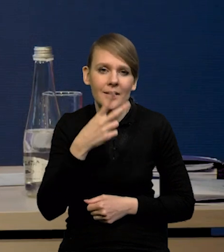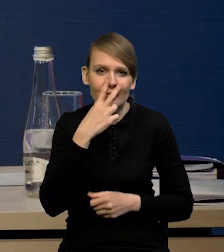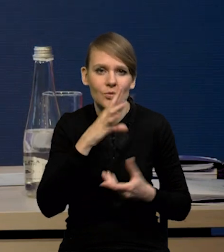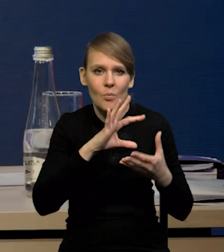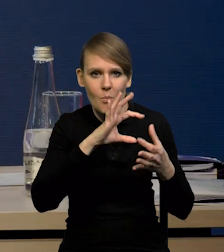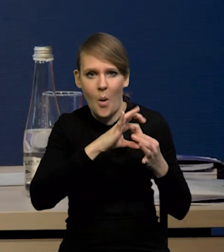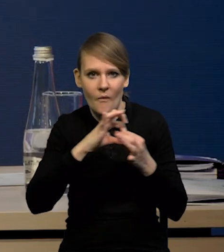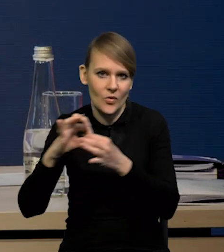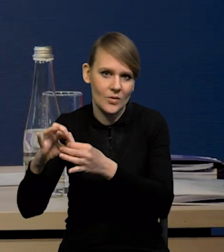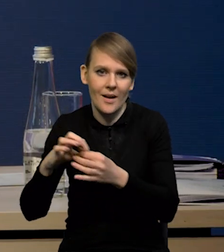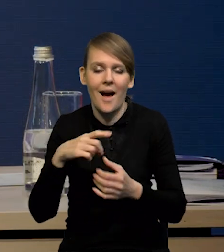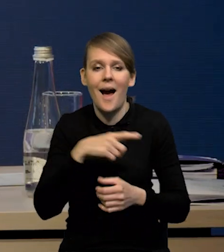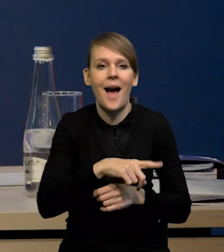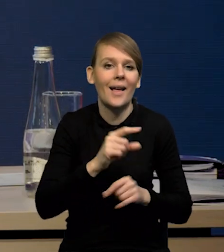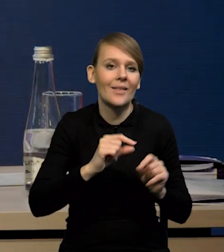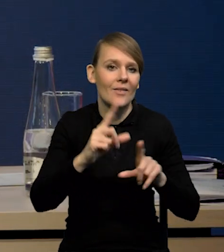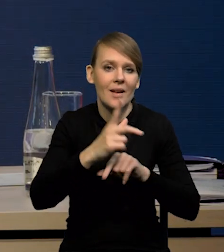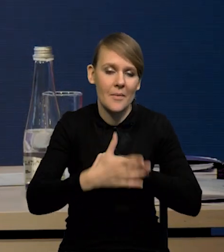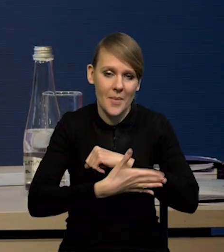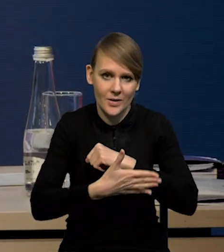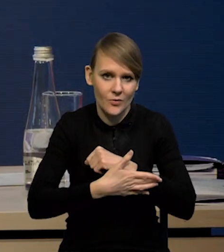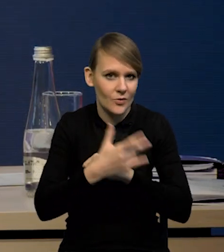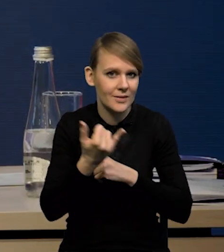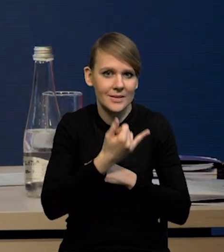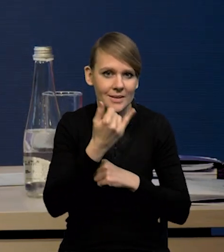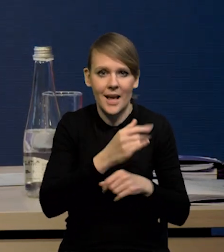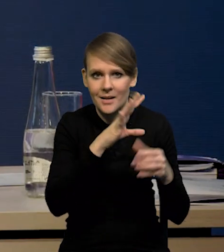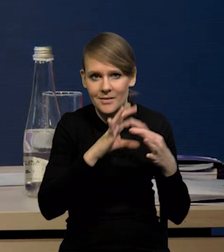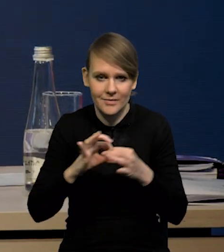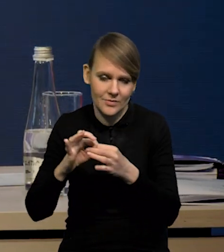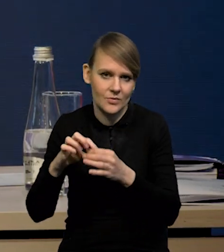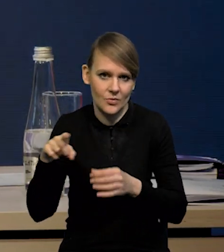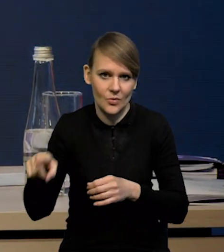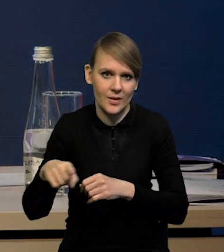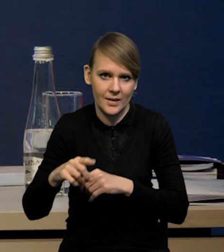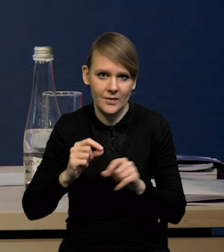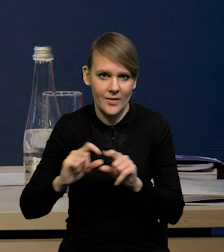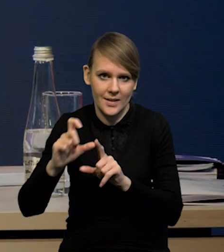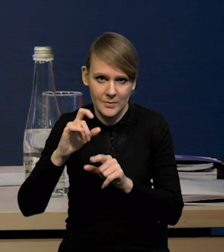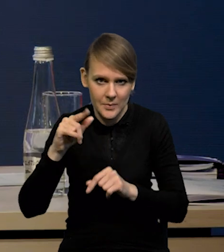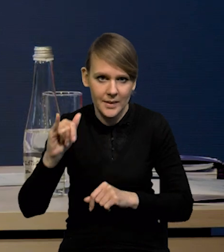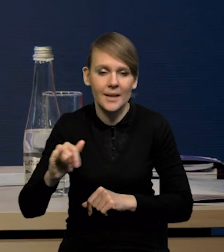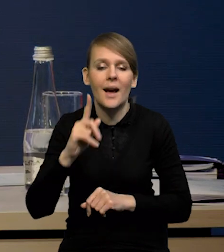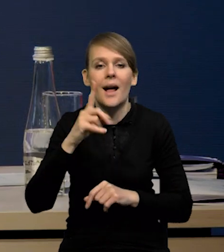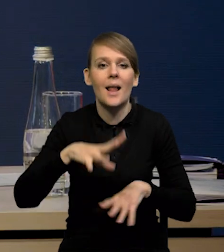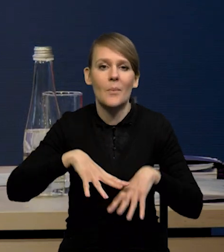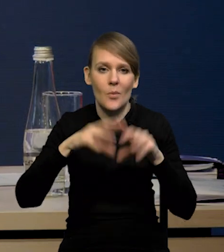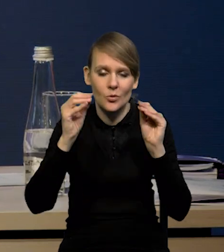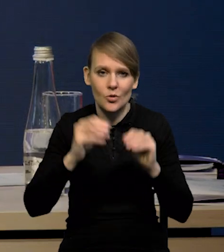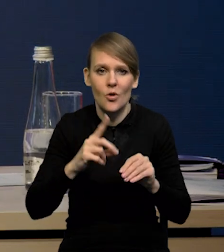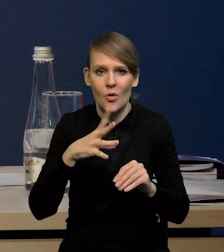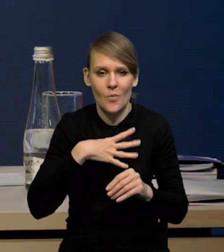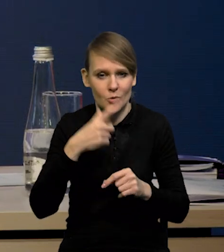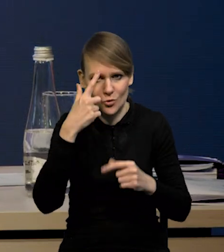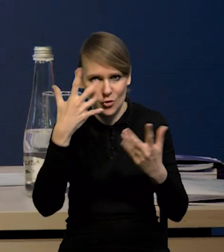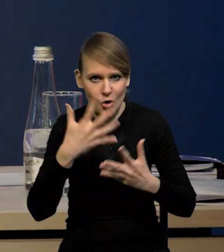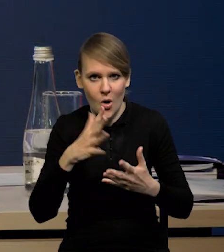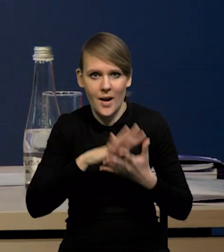Nie zawsze jest tak, że ta inflacja bazowa to jest jakby następstwem inflacji CPI, ale w tym przypadku mieliśmy rzeczywiście tak, że najpierw ten szok pojawił się na rynku energetycznym,